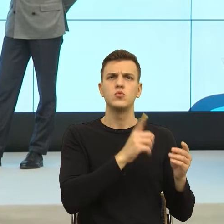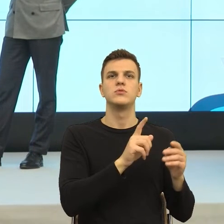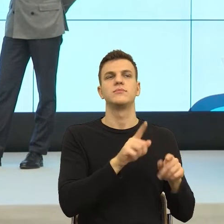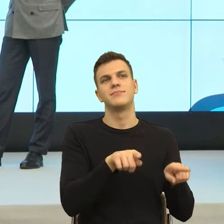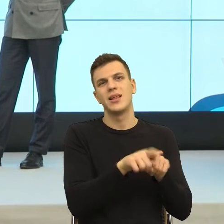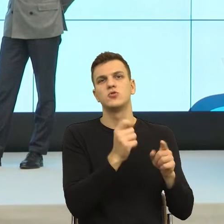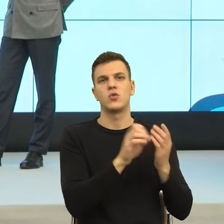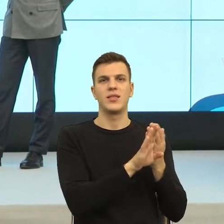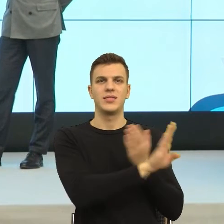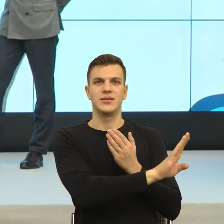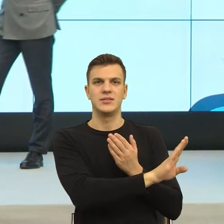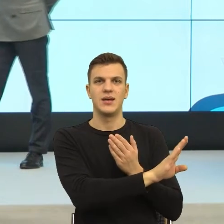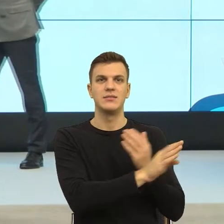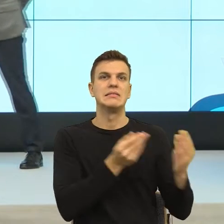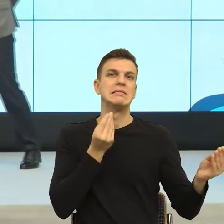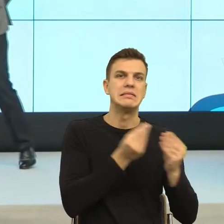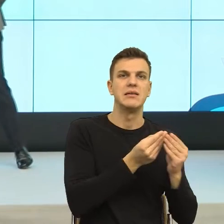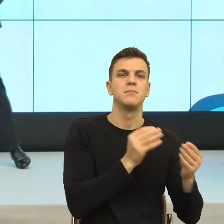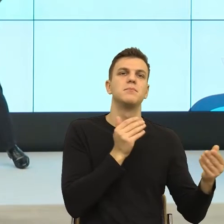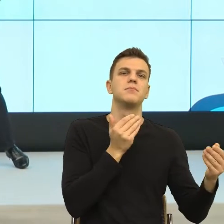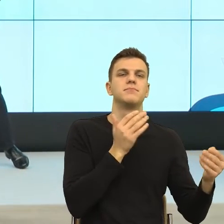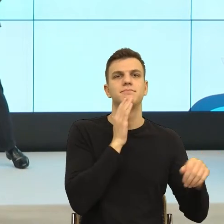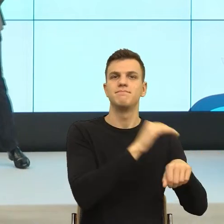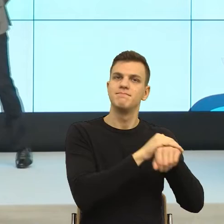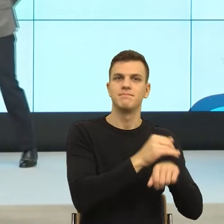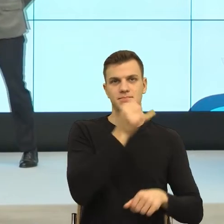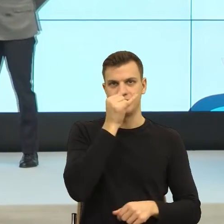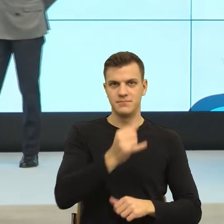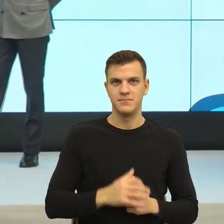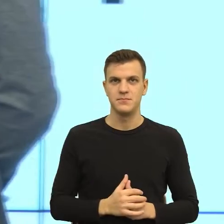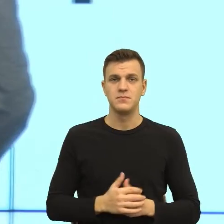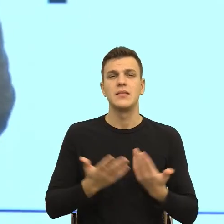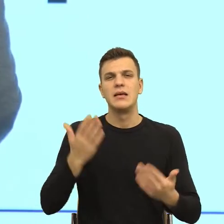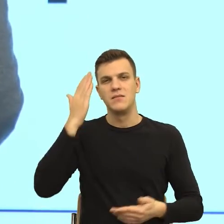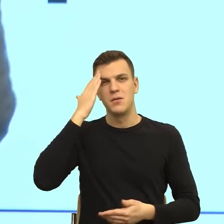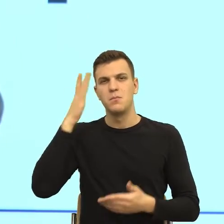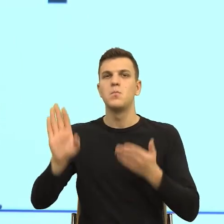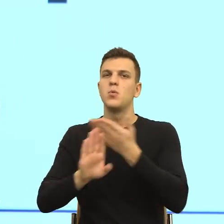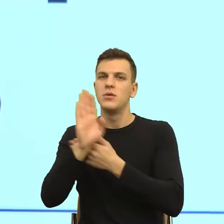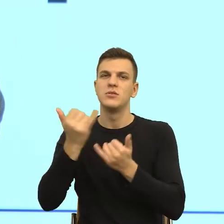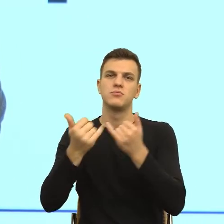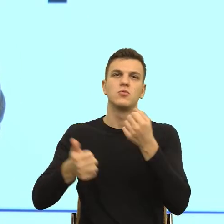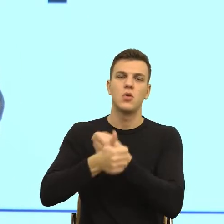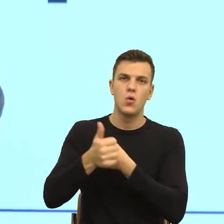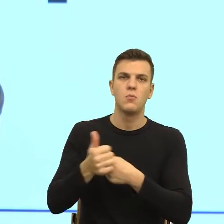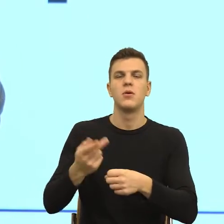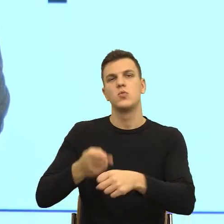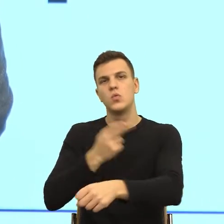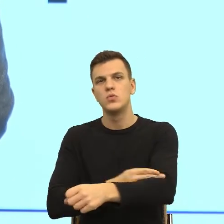inaczej może jest w życiu publicznym, w urzędach, ale znowu, jeśli chodzi o te odwołania do pewnych podstaw w biznesie, bardzo długie umowy.